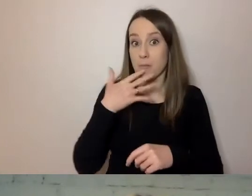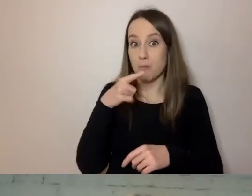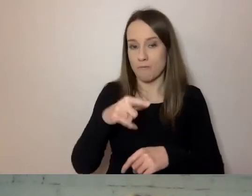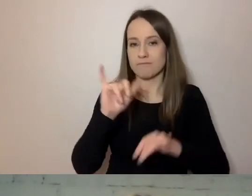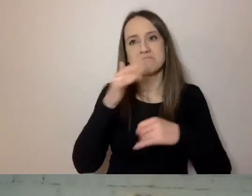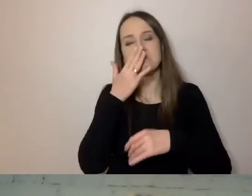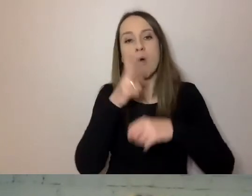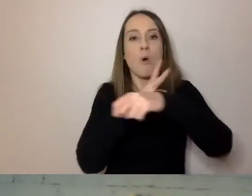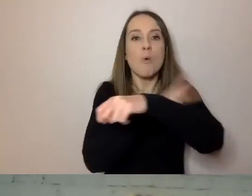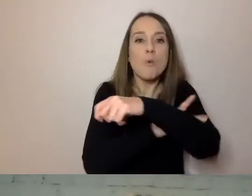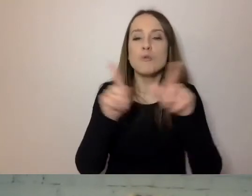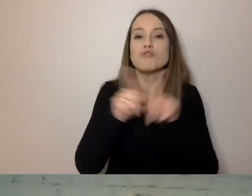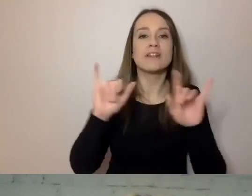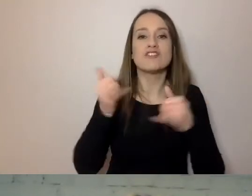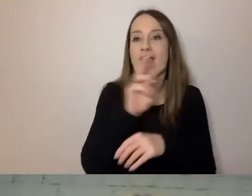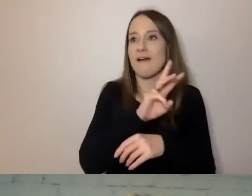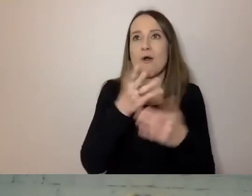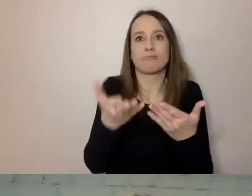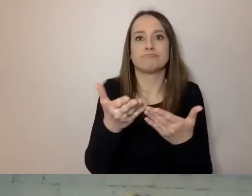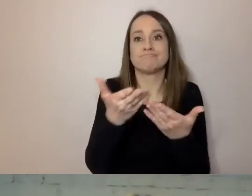czy państwo jako instytucje kultury,